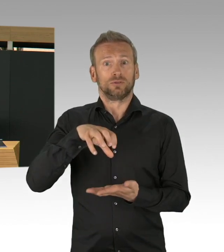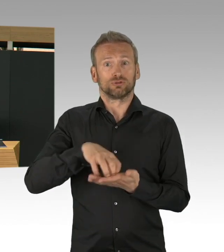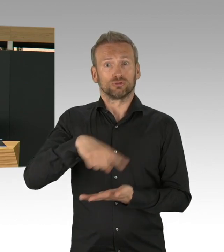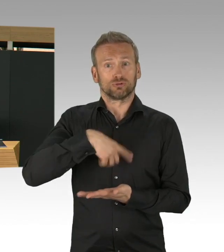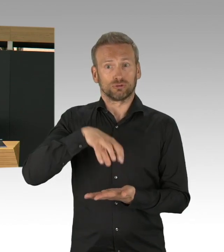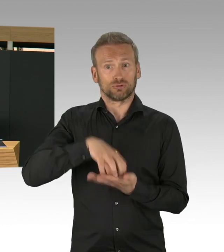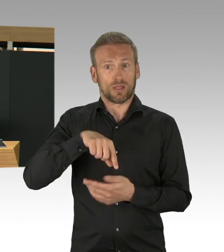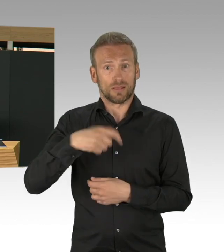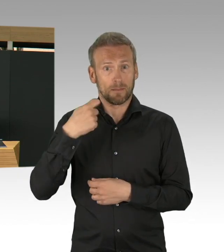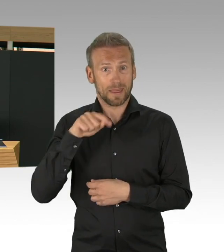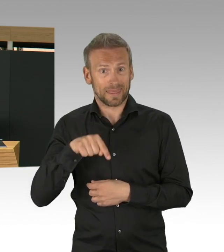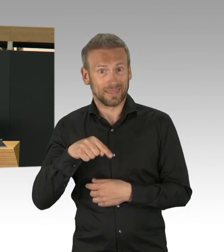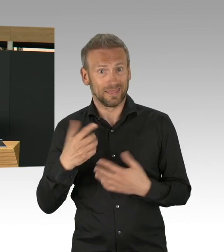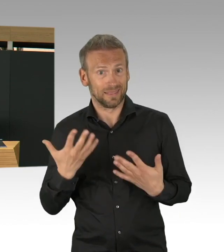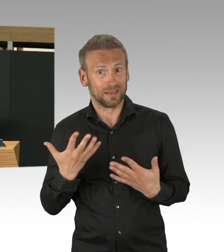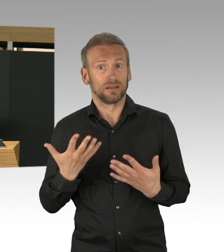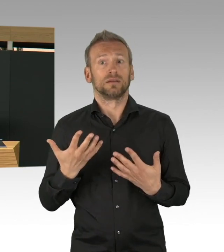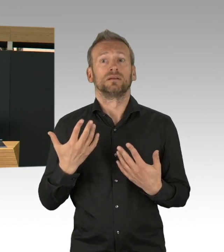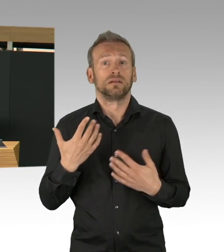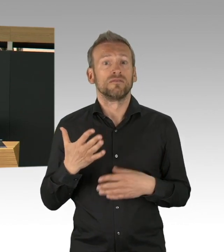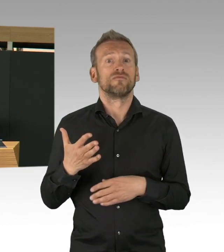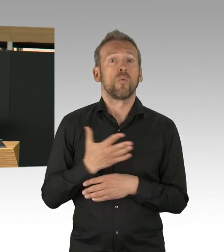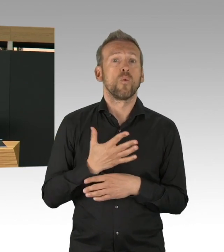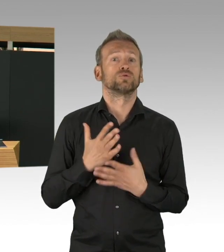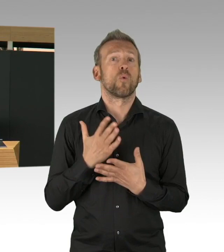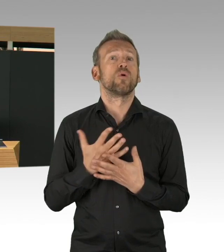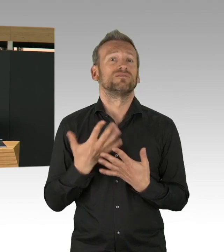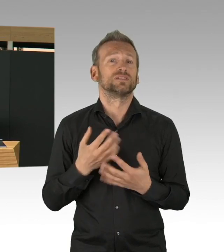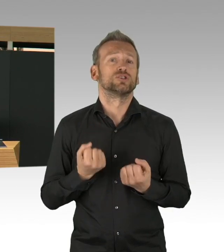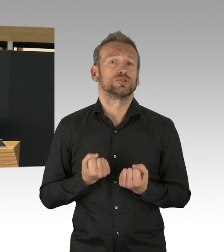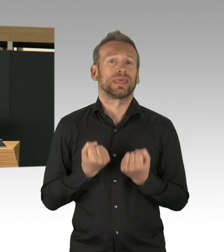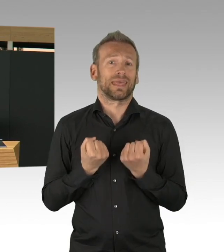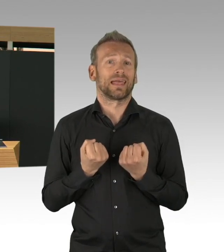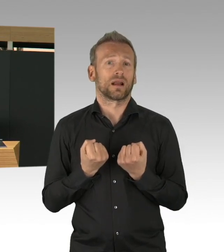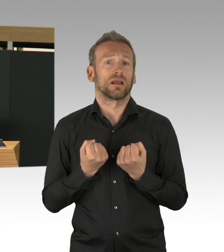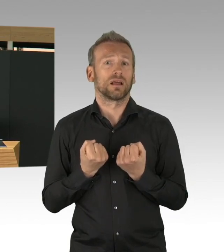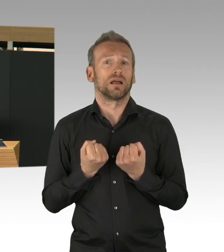Wir haben, was die Inzidenz angeht, das sind die positiven Fallzahlen in Bezug